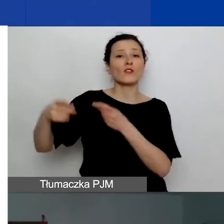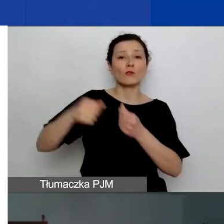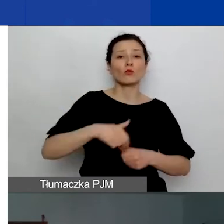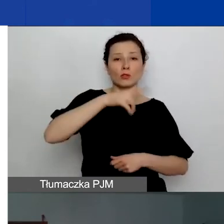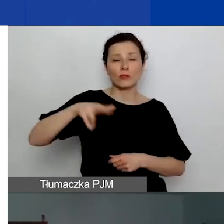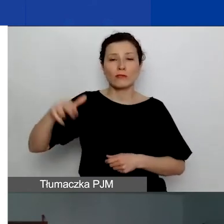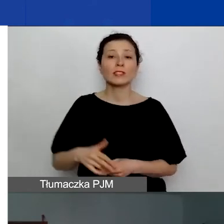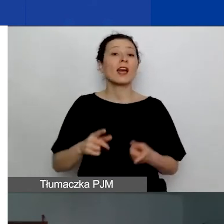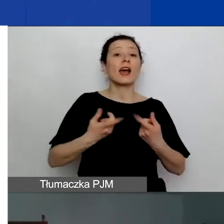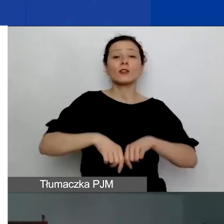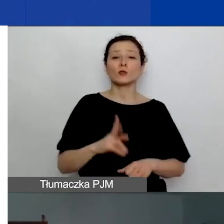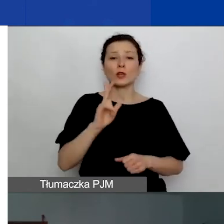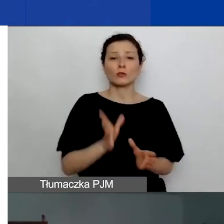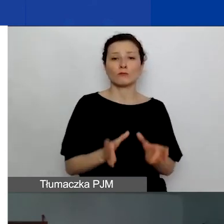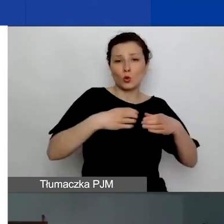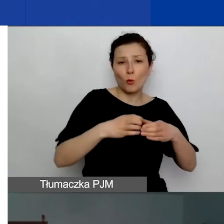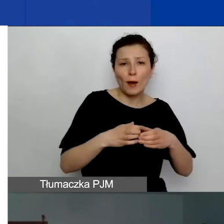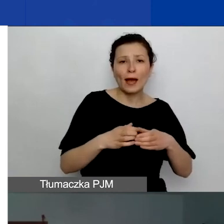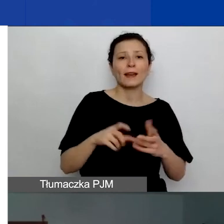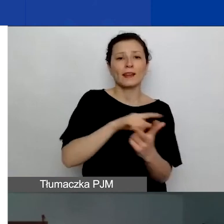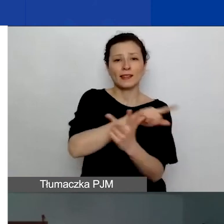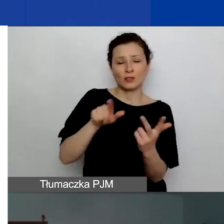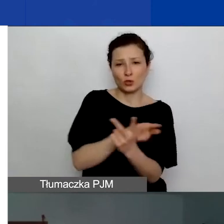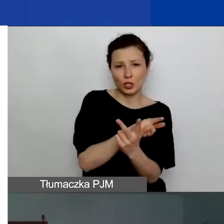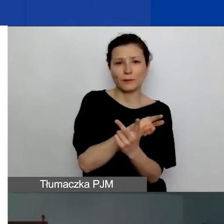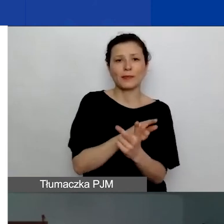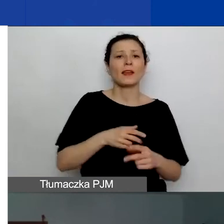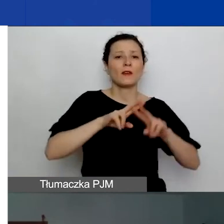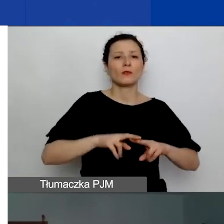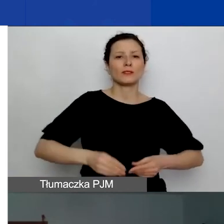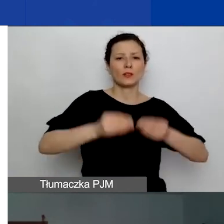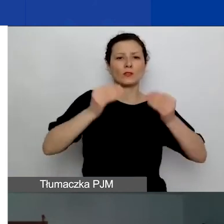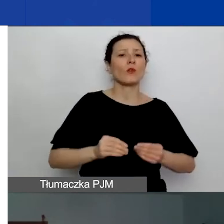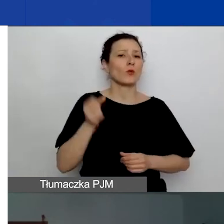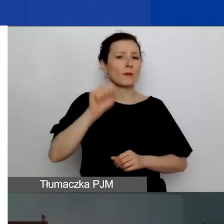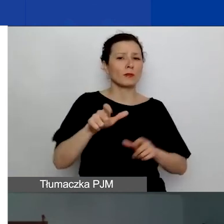Fundacja Rozwoju Demokracji Lokalnej im. Jerzego Regulskiego, Fundacja Edukacja dla Demokracji